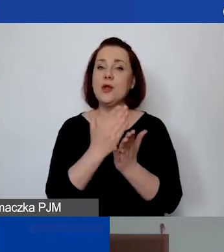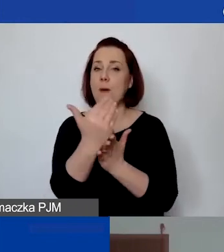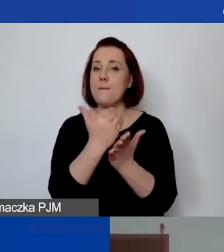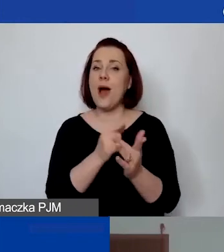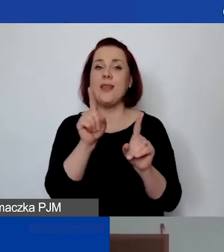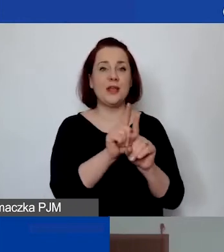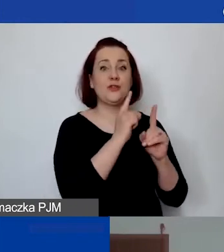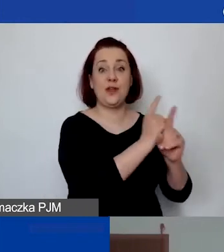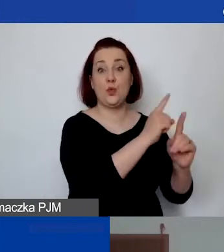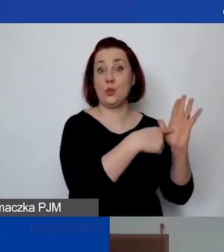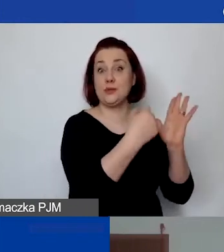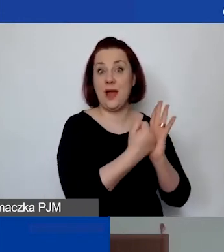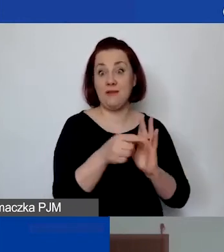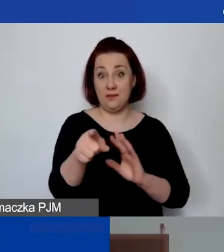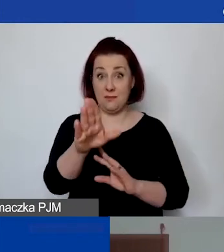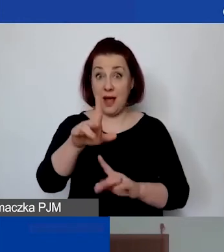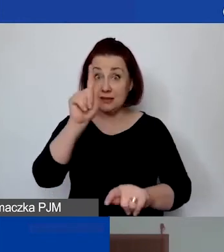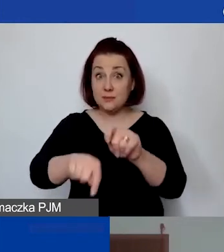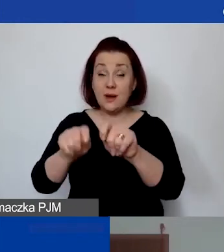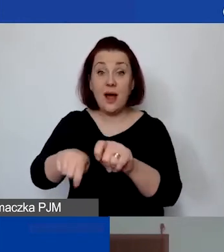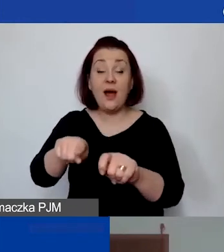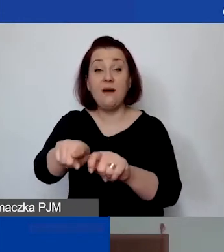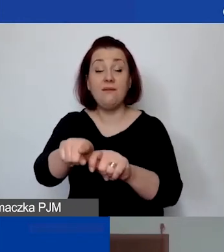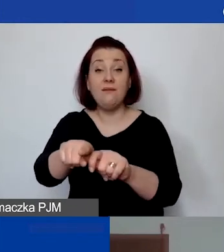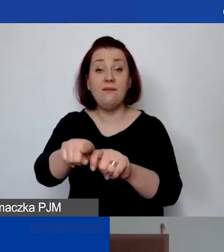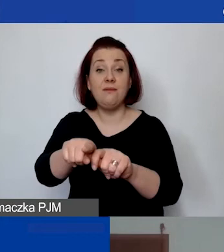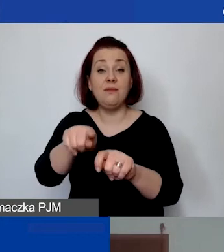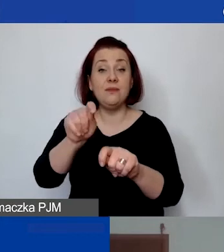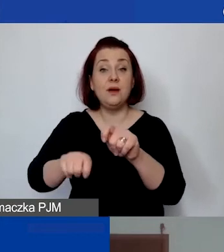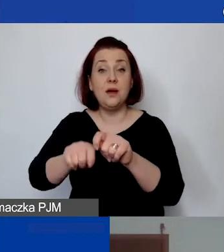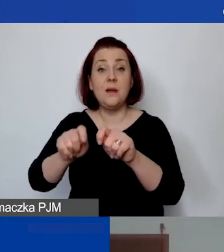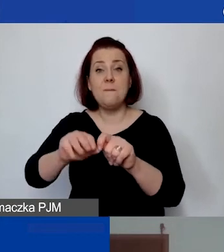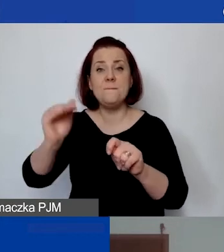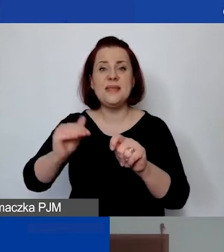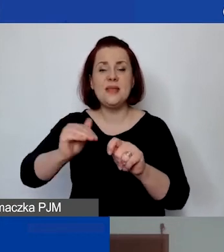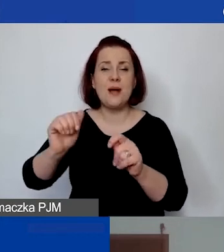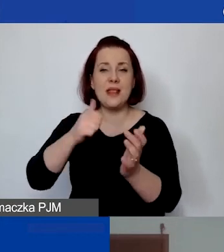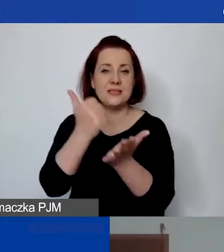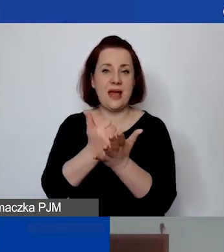że te osoby również mają sprawdzaną minimalną stawkę godzinową.